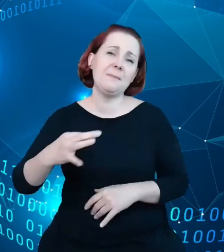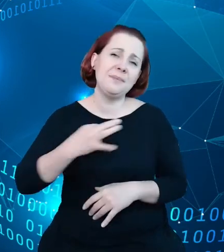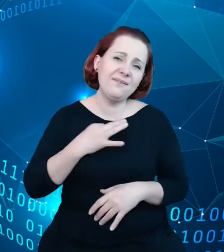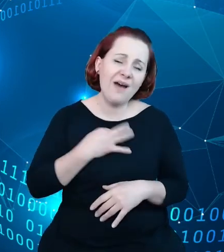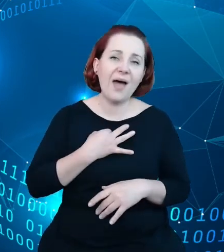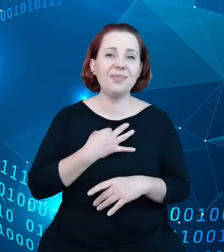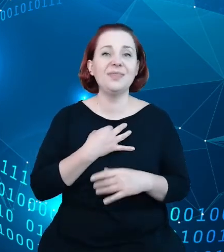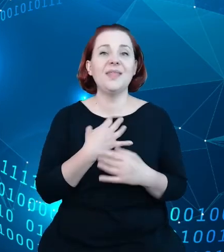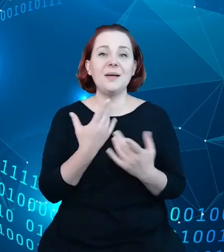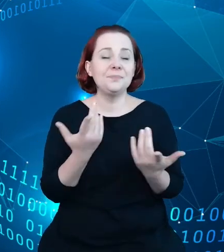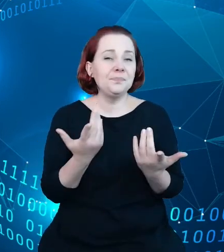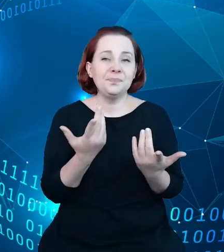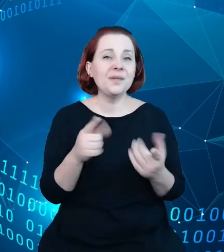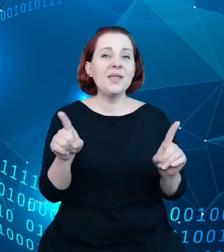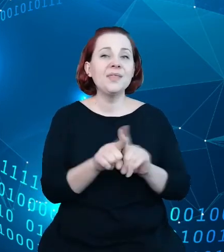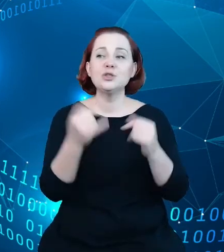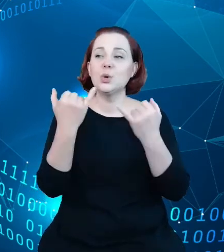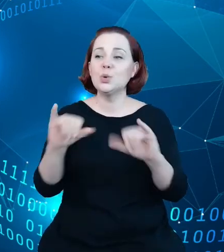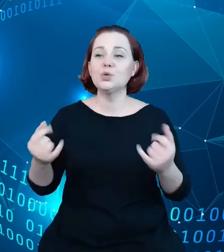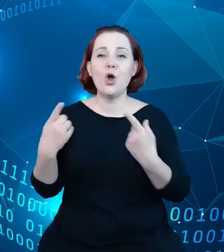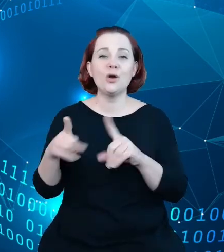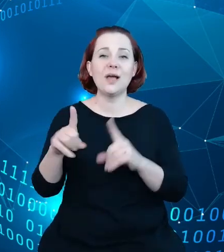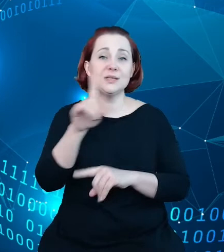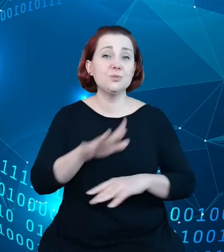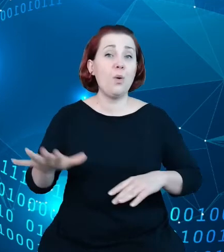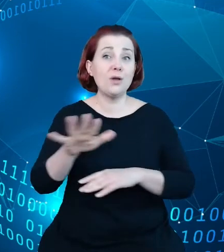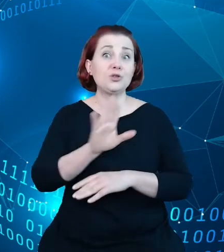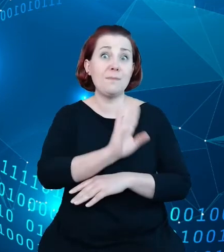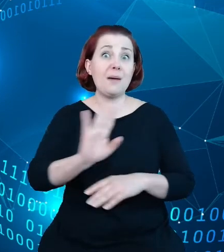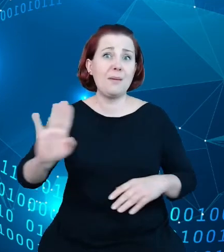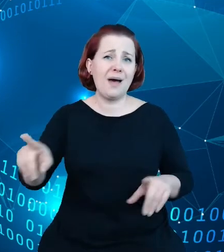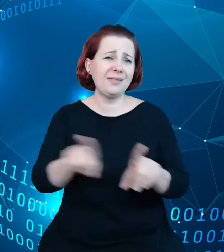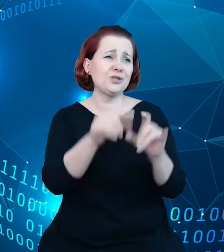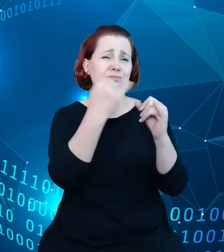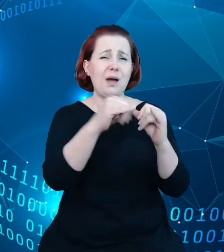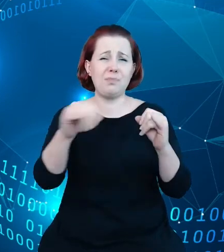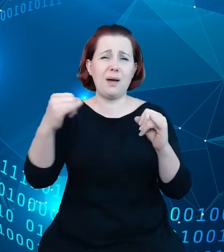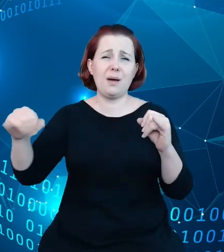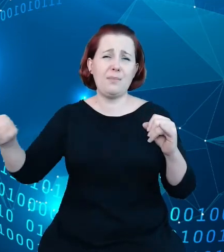organizacji społecznych i wielu, wielu wielu innych informacji, co też